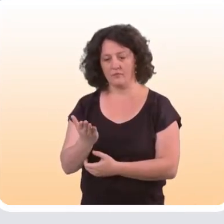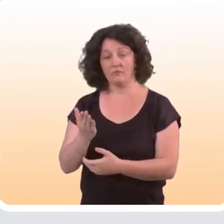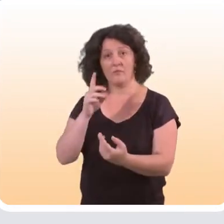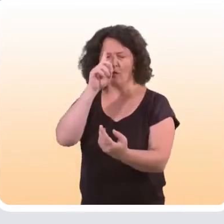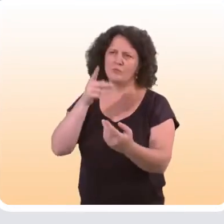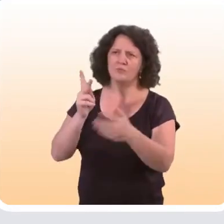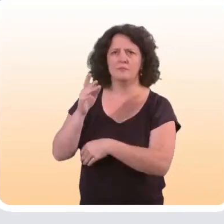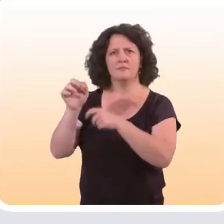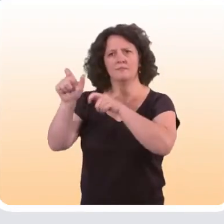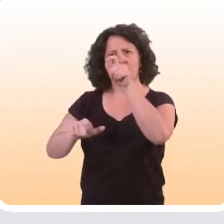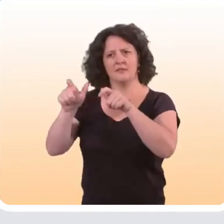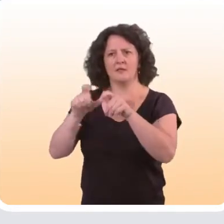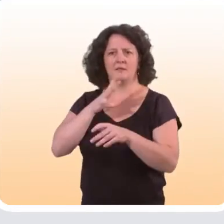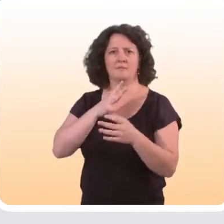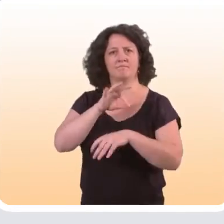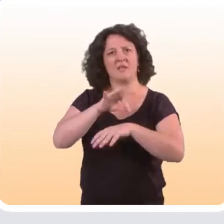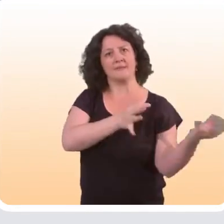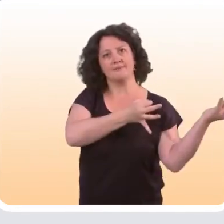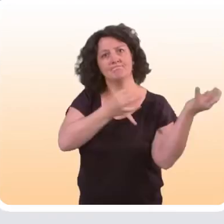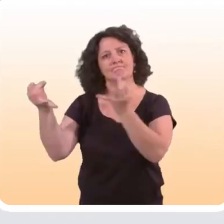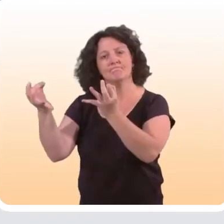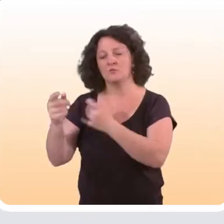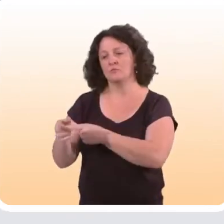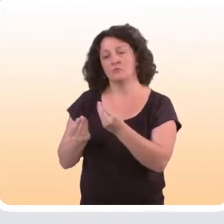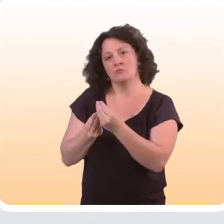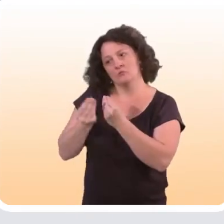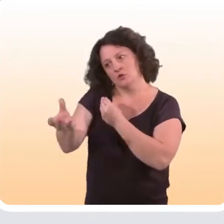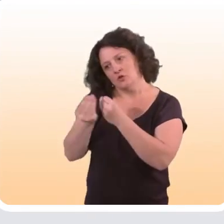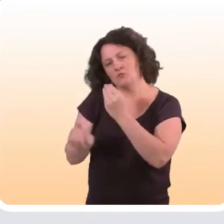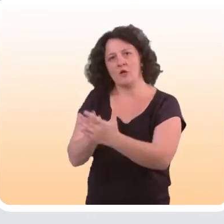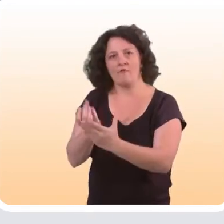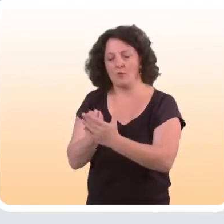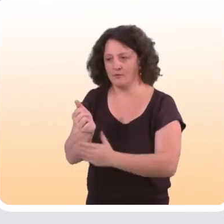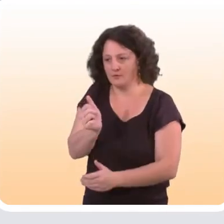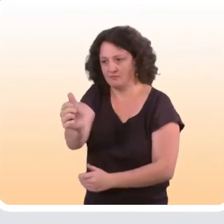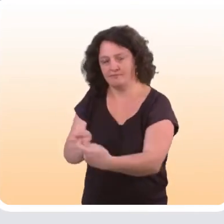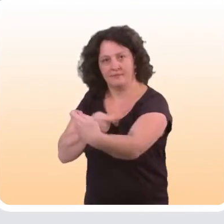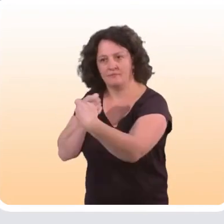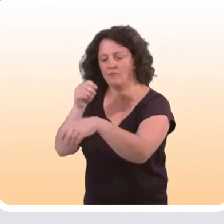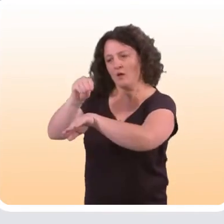concerne plutôt les personnes atteintes de maladies chroniques. Il s’agit là de leur fournir des informations personnalisées,